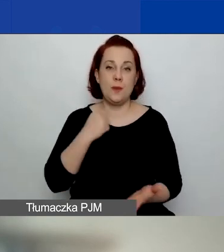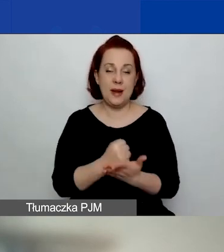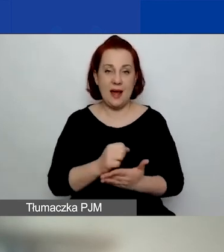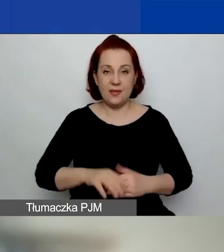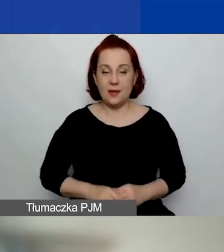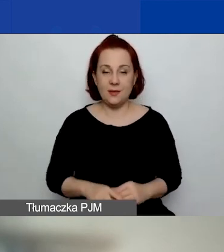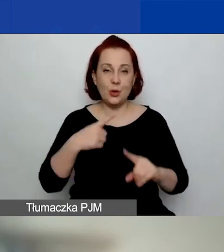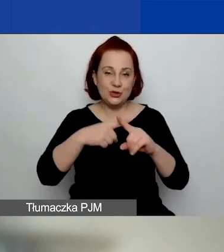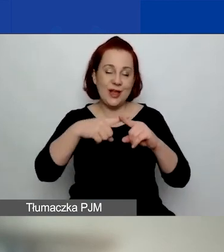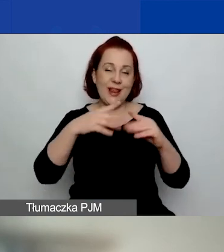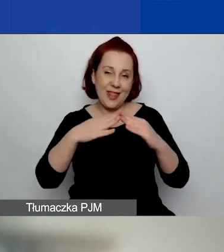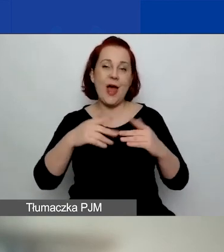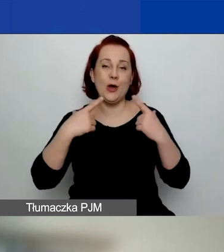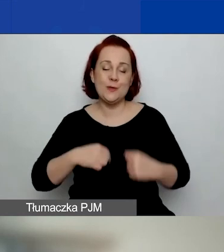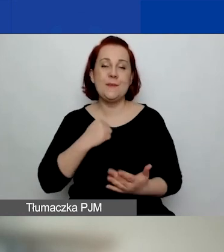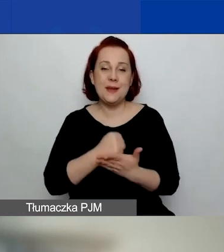Spółki non-profit,